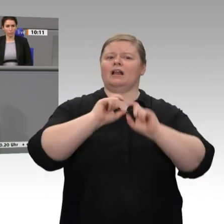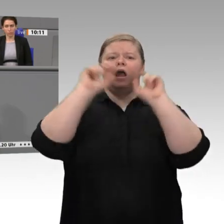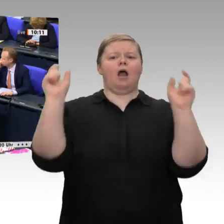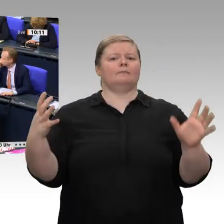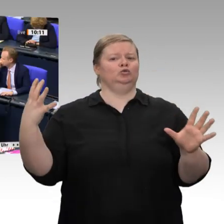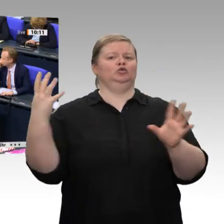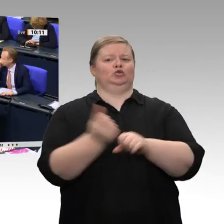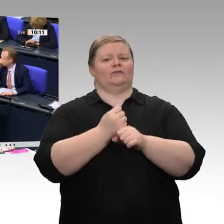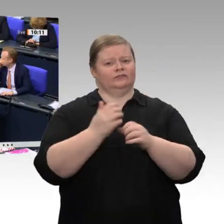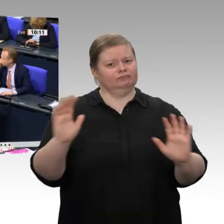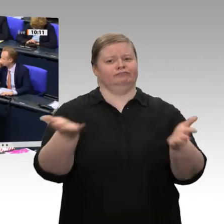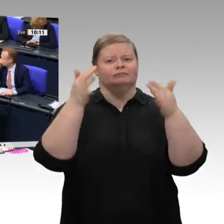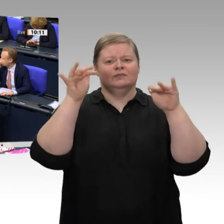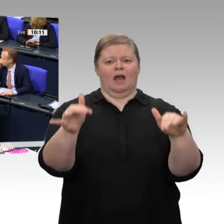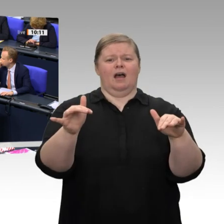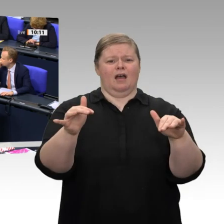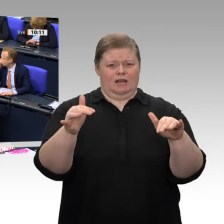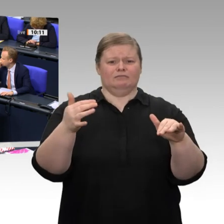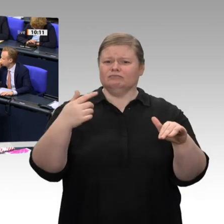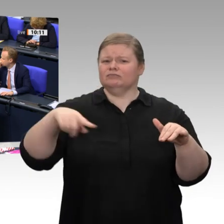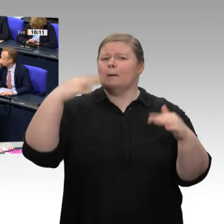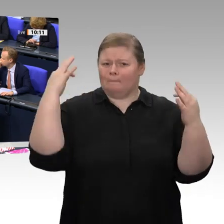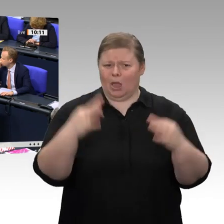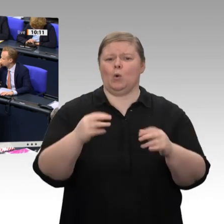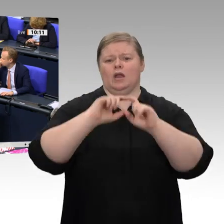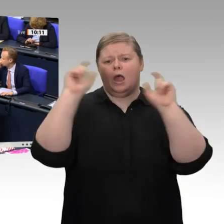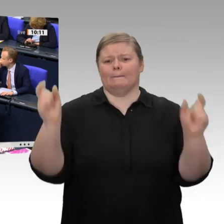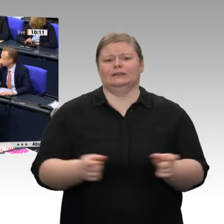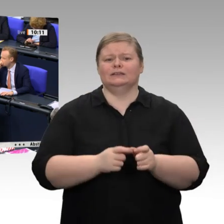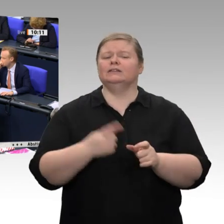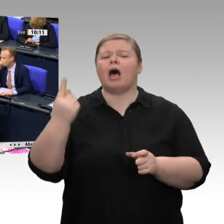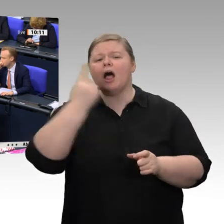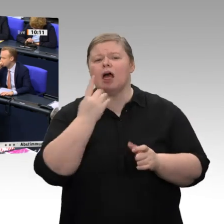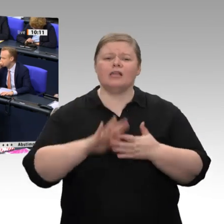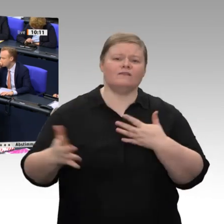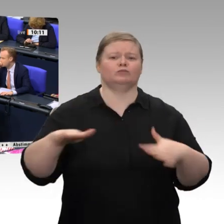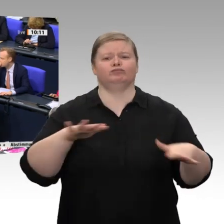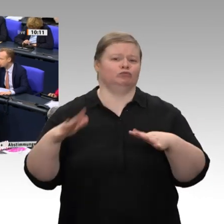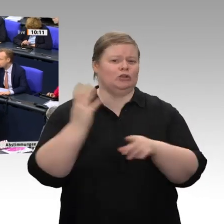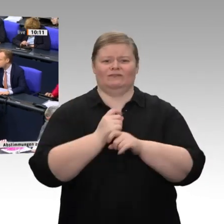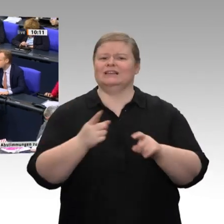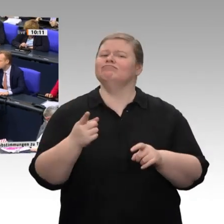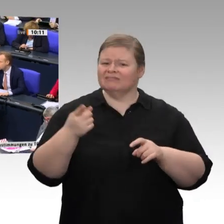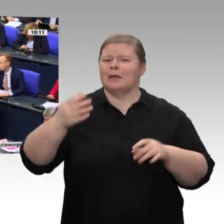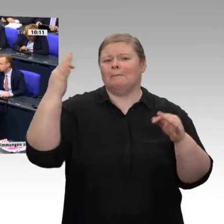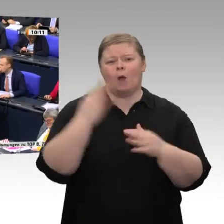überhaupt darüber zu reden, wie wir als Europäische Union stark sein wollen. - Das ist doch genau der falsche Weg. Wir brauchen ein Konzept, wie wir gemeinsam